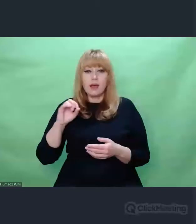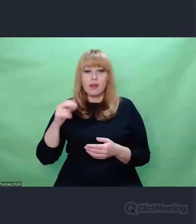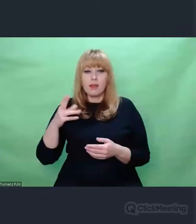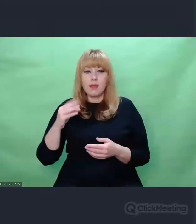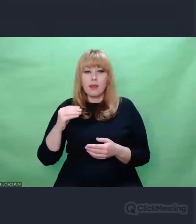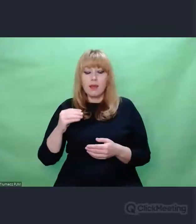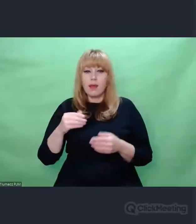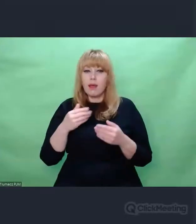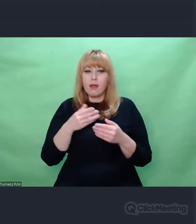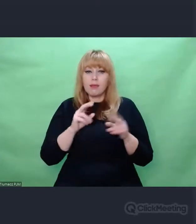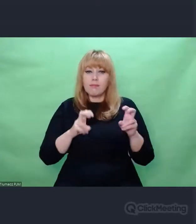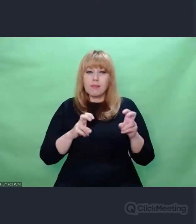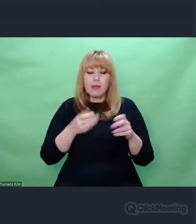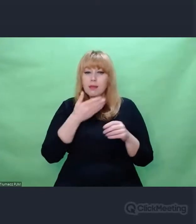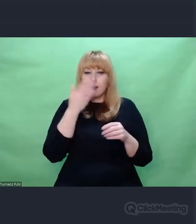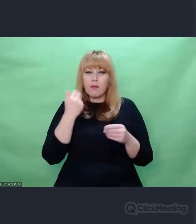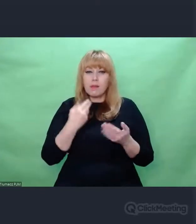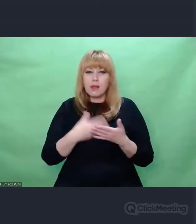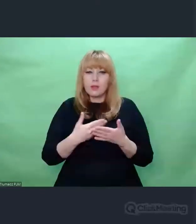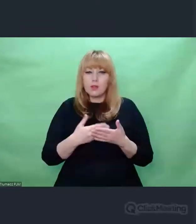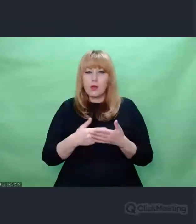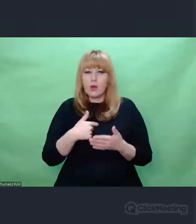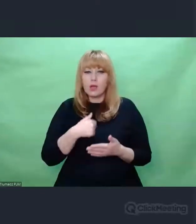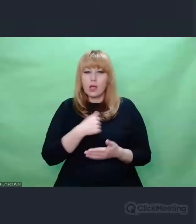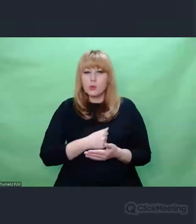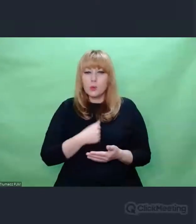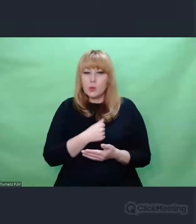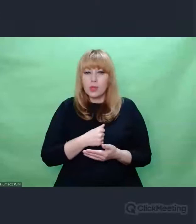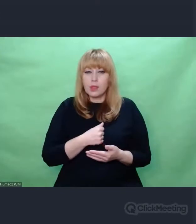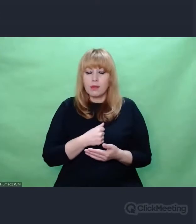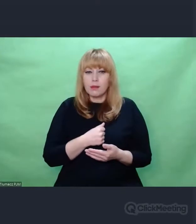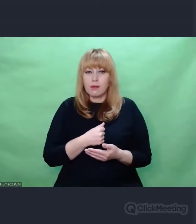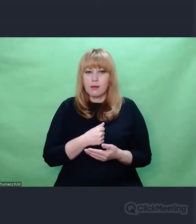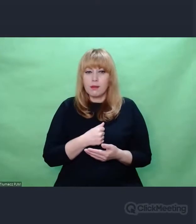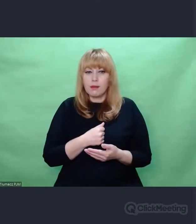Nie wiem dlaczego jestem taki smutny Nie będę tego czytał po niemiecku,